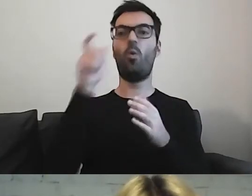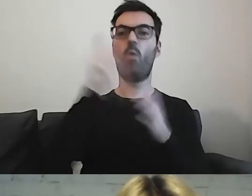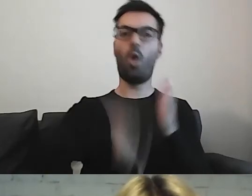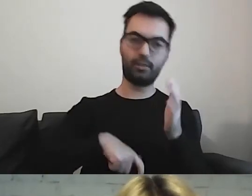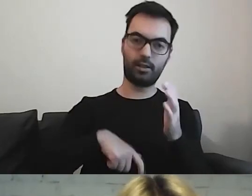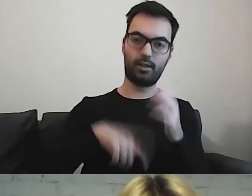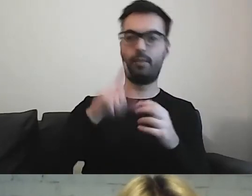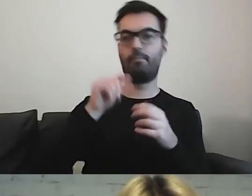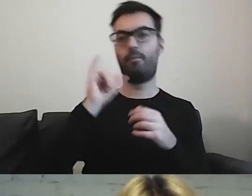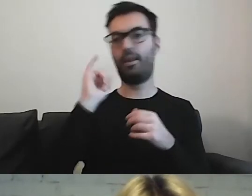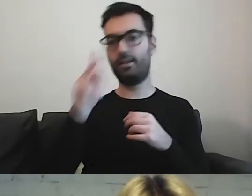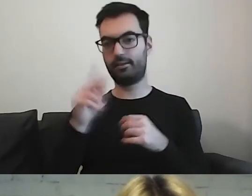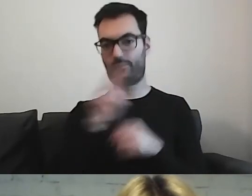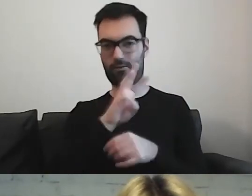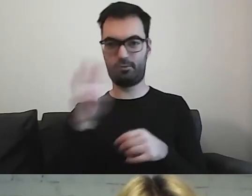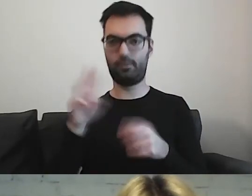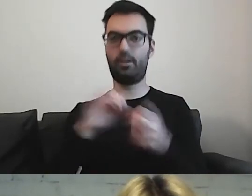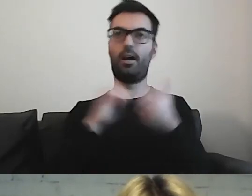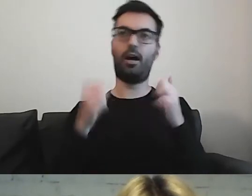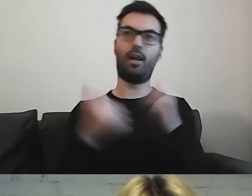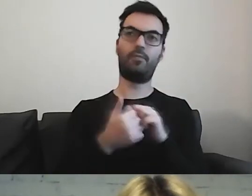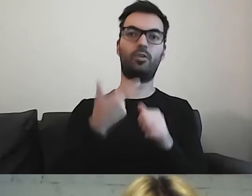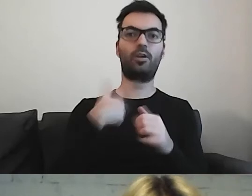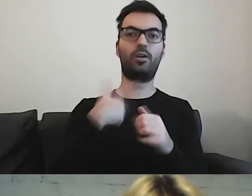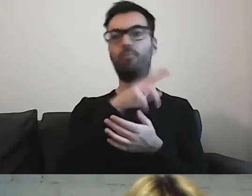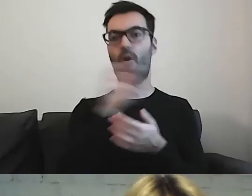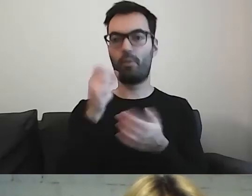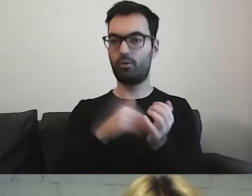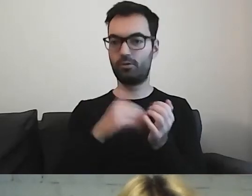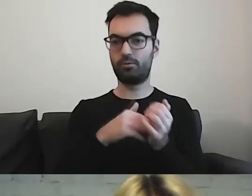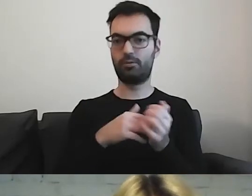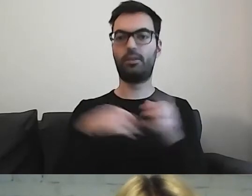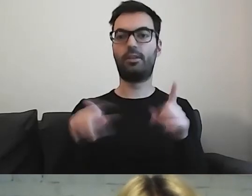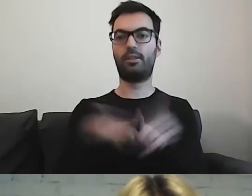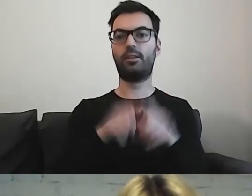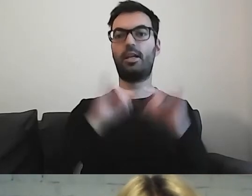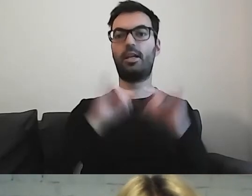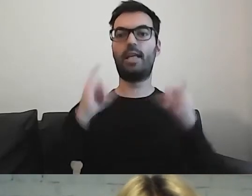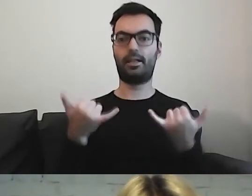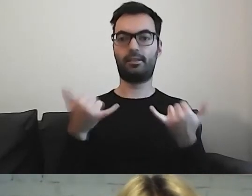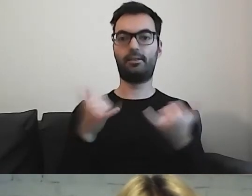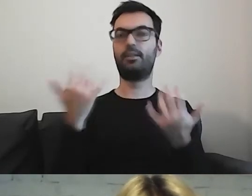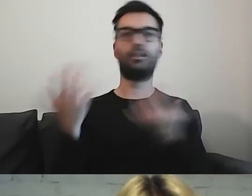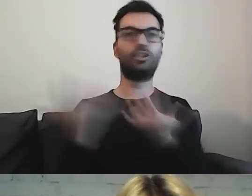plik zawieszony na stronie, coś do pobrania. W jakim miejscu to umieścimy.